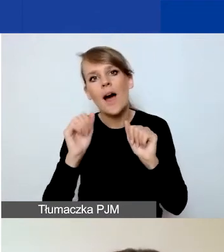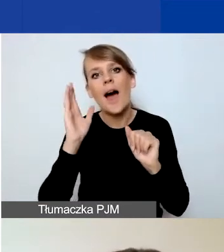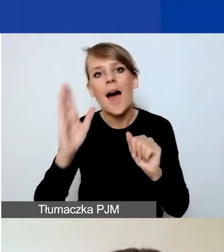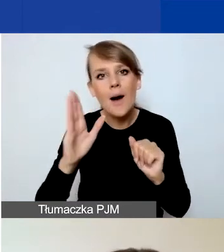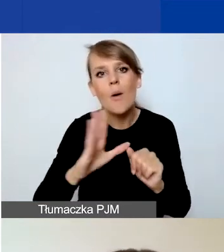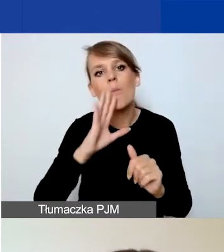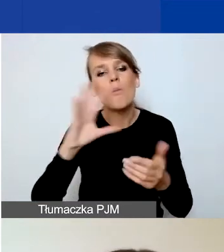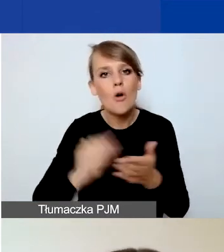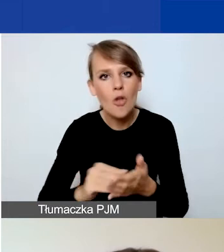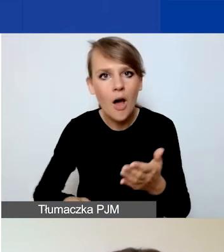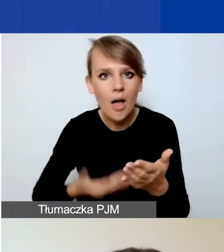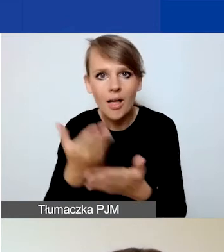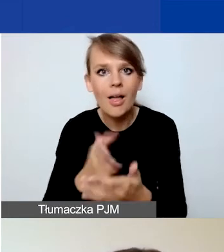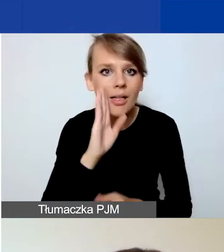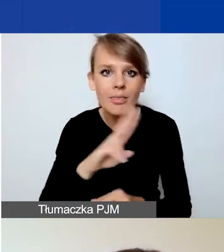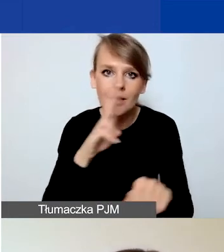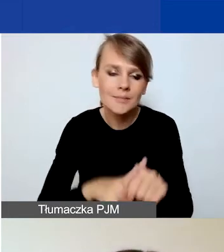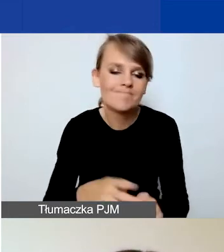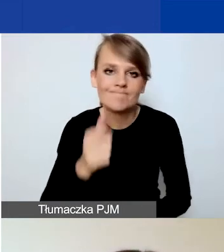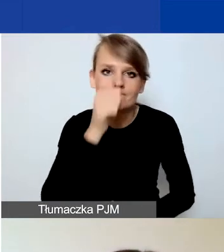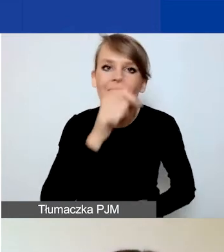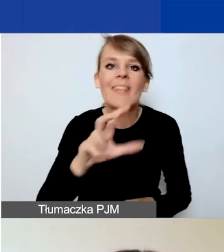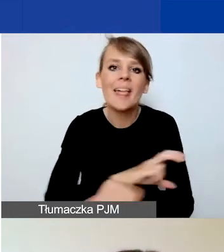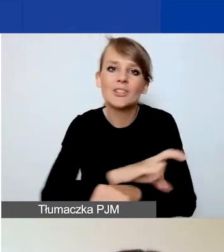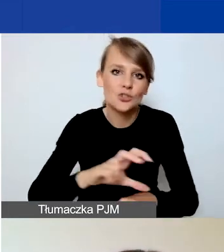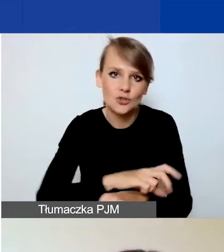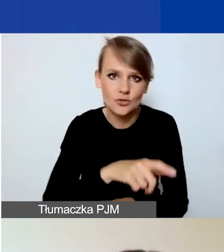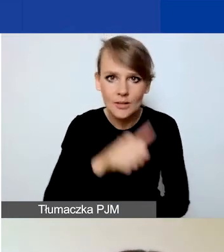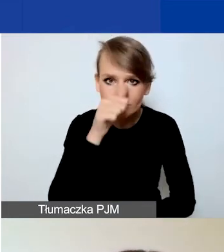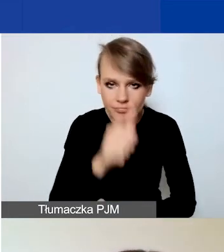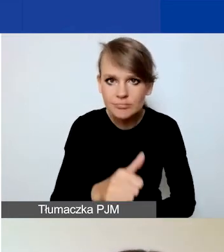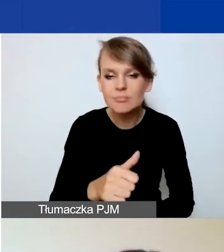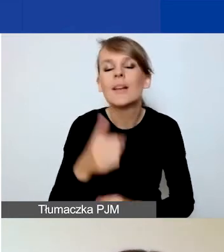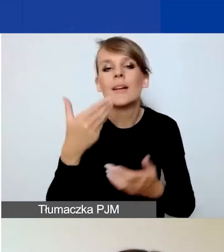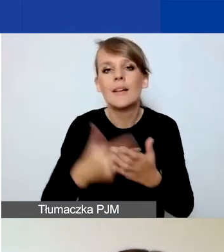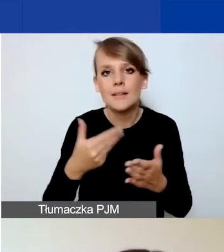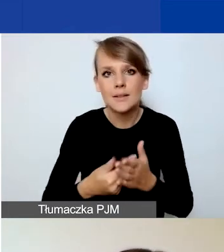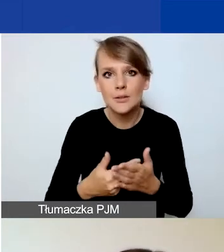Po prostu technicznie nie dopuszczamy takiej możliwości i w związku z tym prosimy,